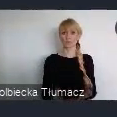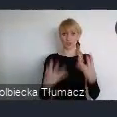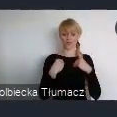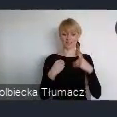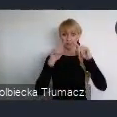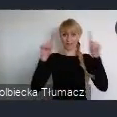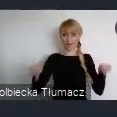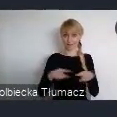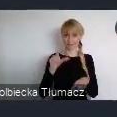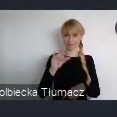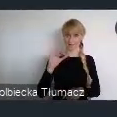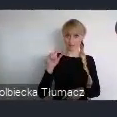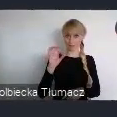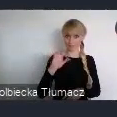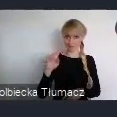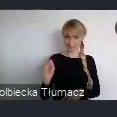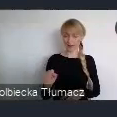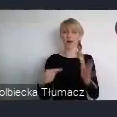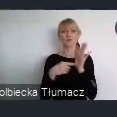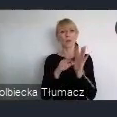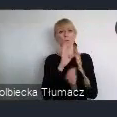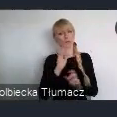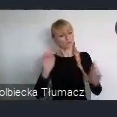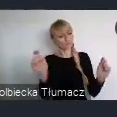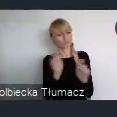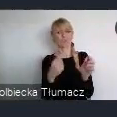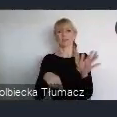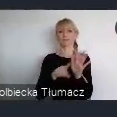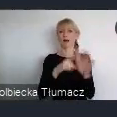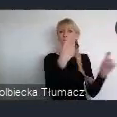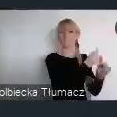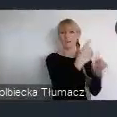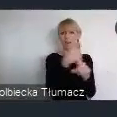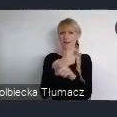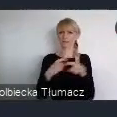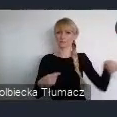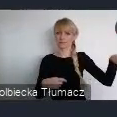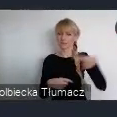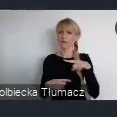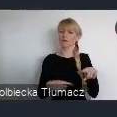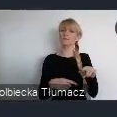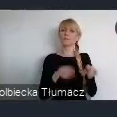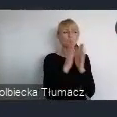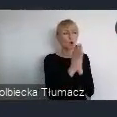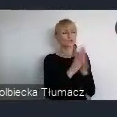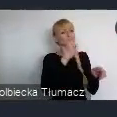impulsem dla państw członkowskich, aby dokonać przeglądu ich własnych polityk miejskich.